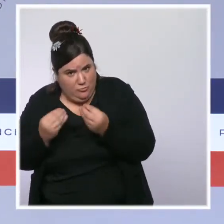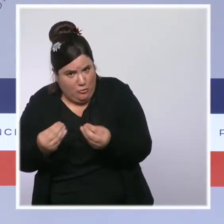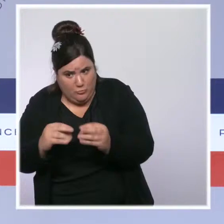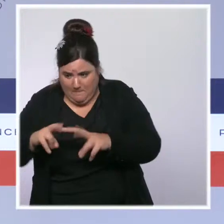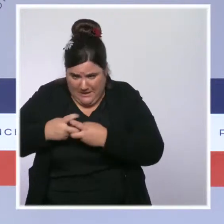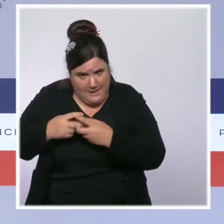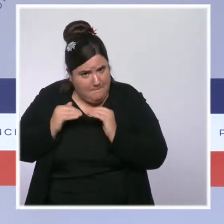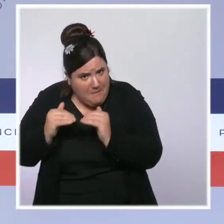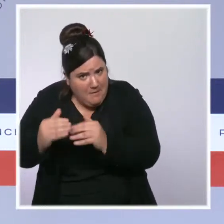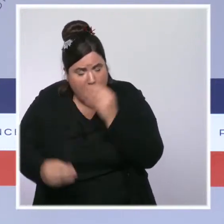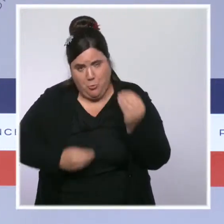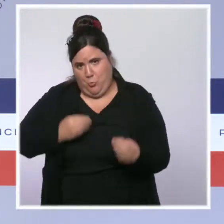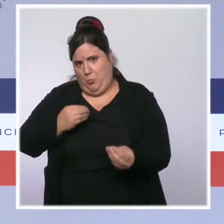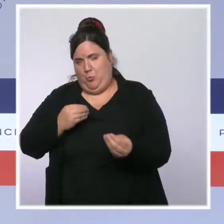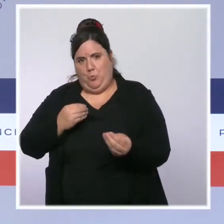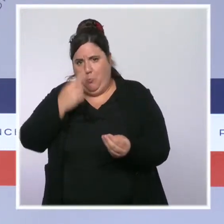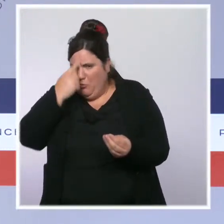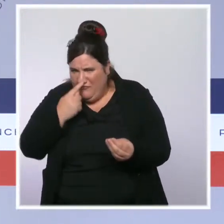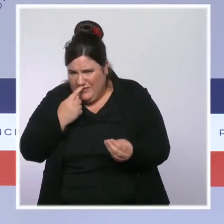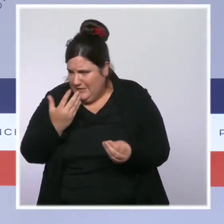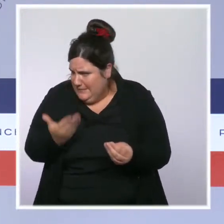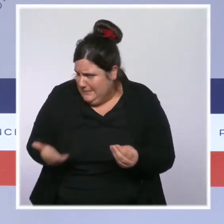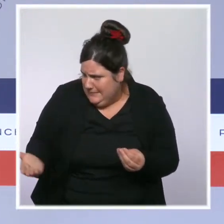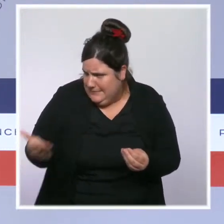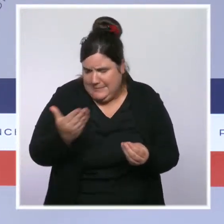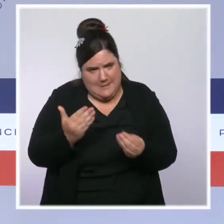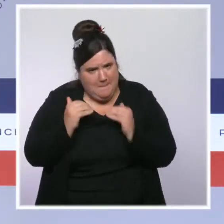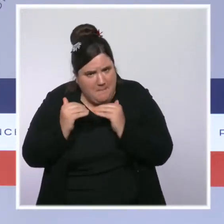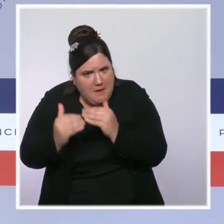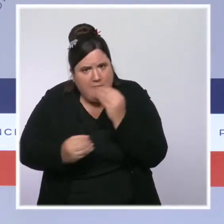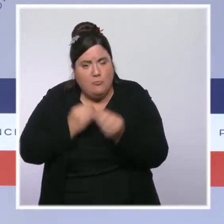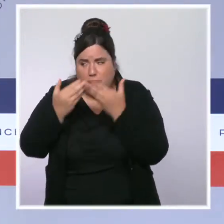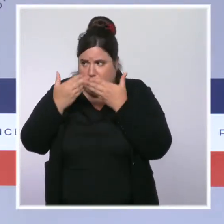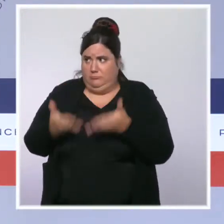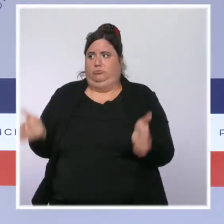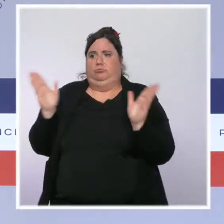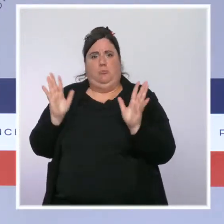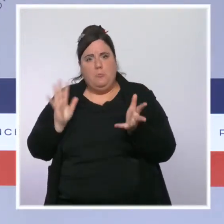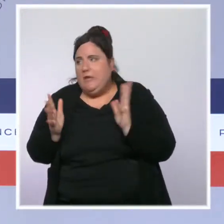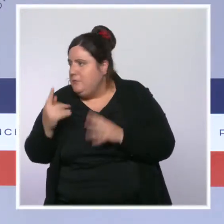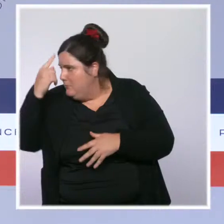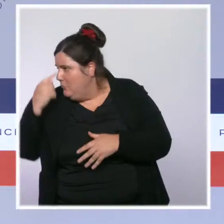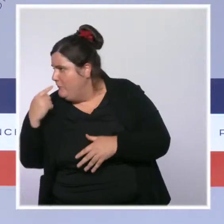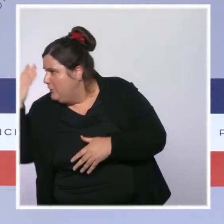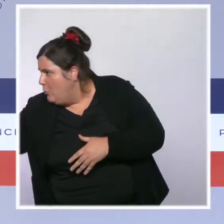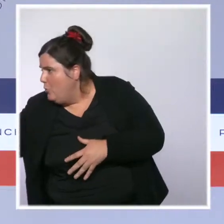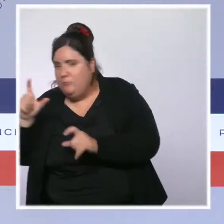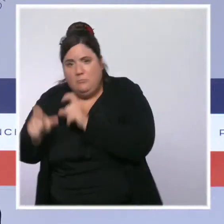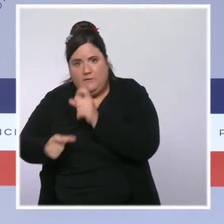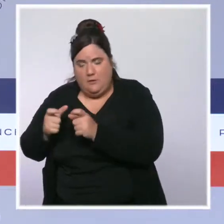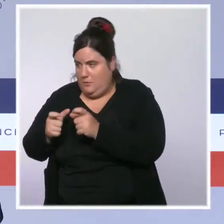quelle mesure il est nécessaire de l'élargir pour qu'il puisse concerner plus de Français, plus de ménages en difficulté. Il y a eu beaucoup de travaux qui ont été menés ces derniers jours